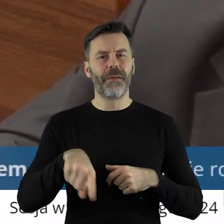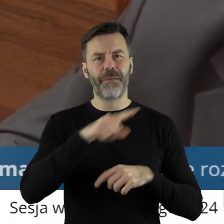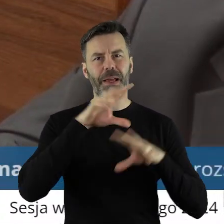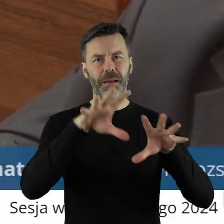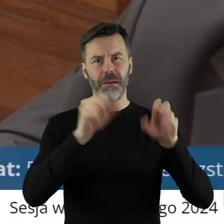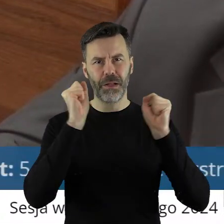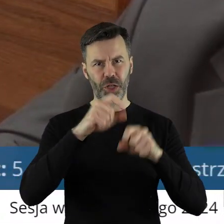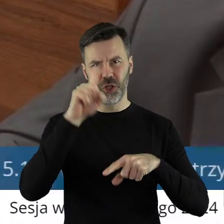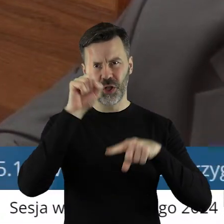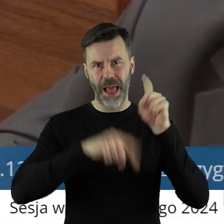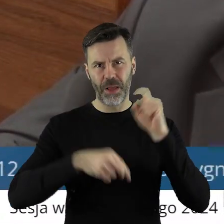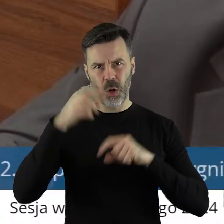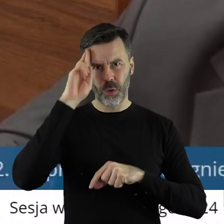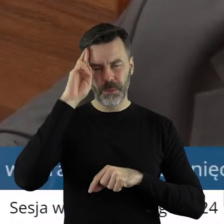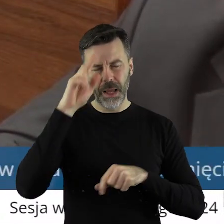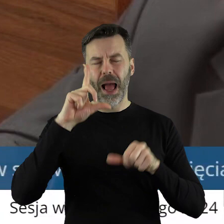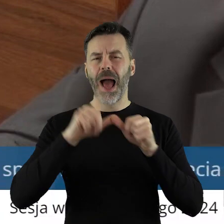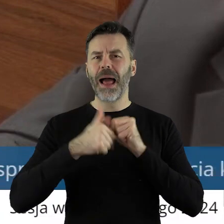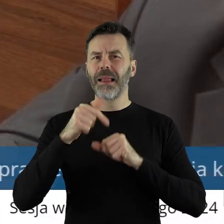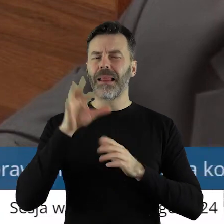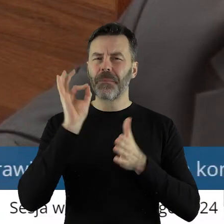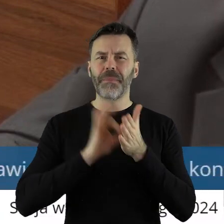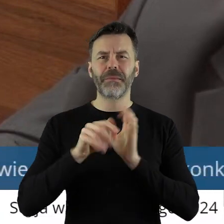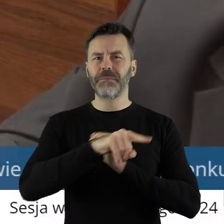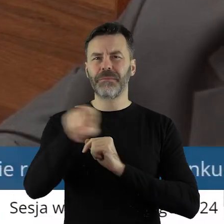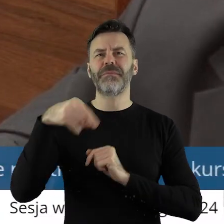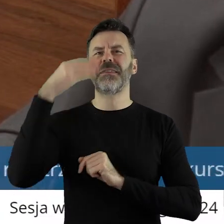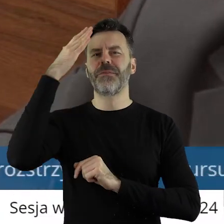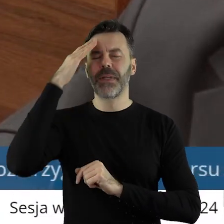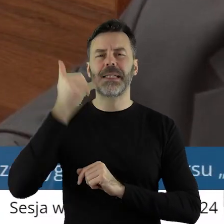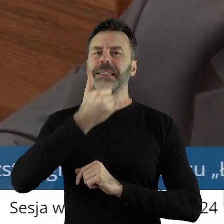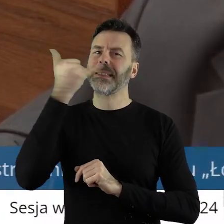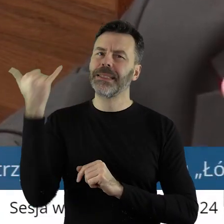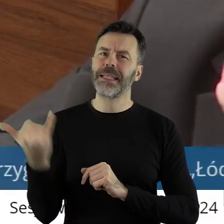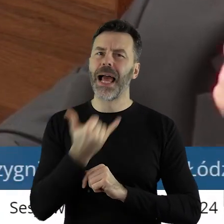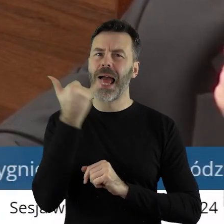ale na pewno z całą pewnością, jak państwo wiedzą, zawsze jestem za czymś,